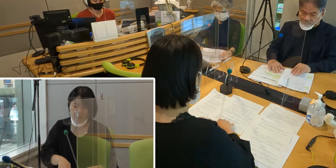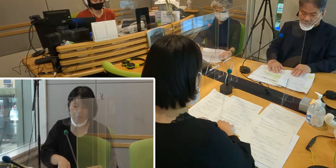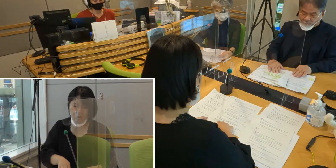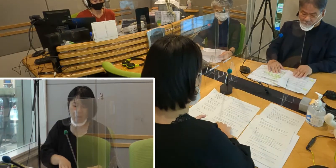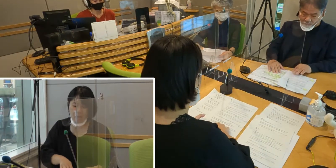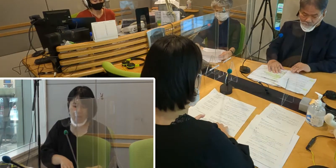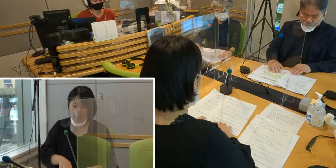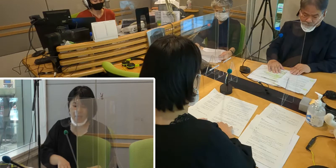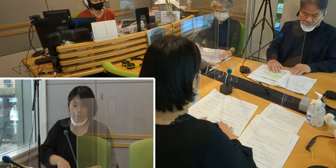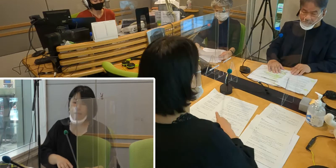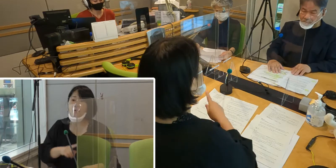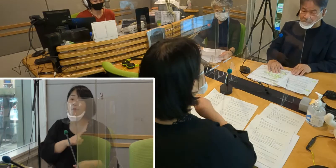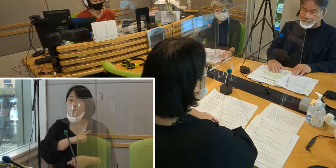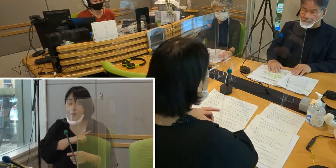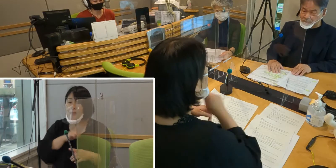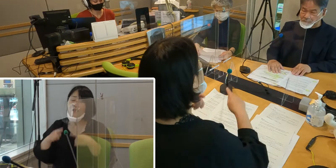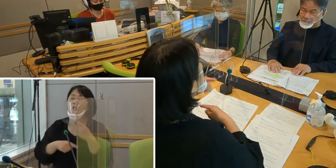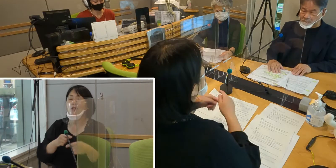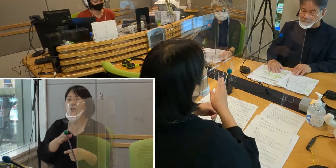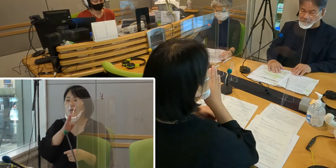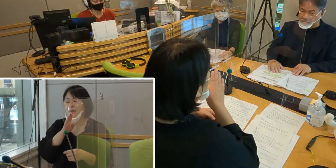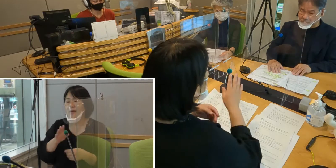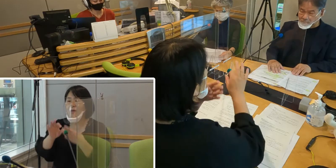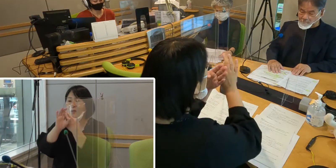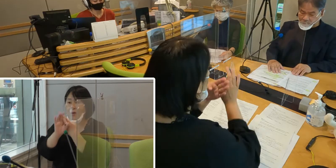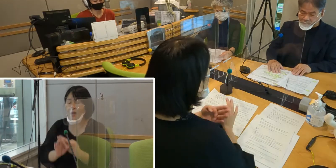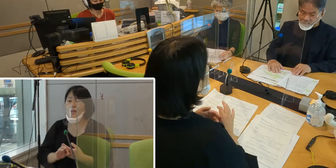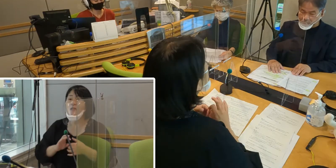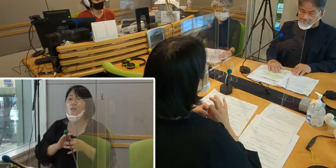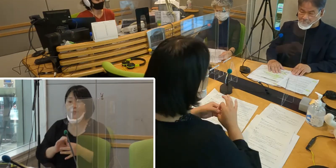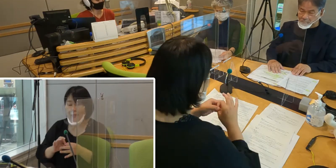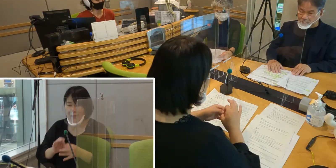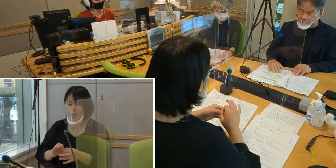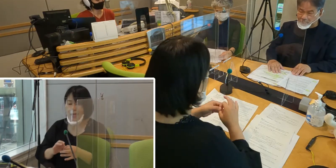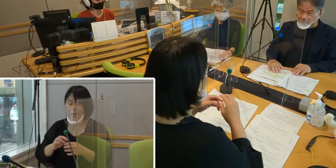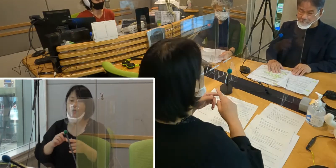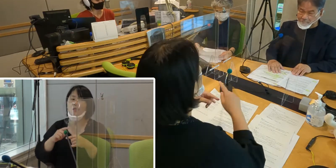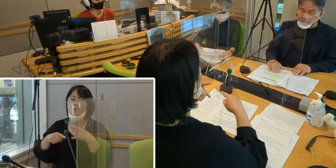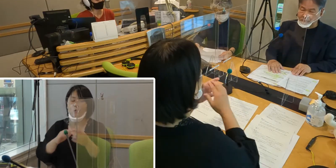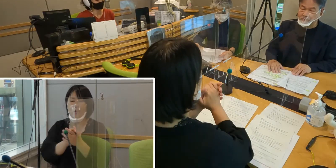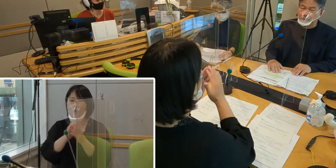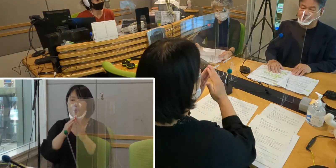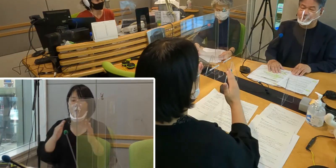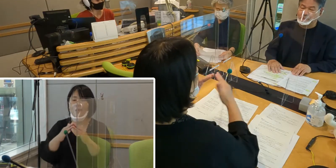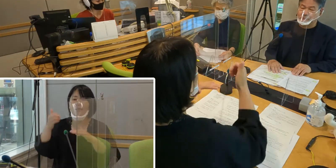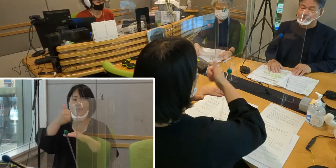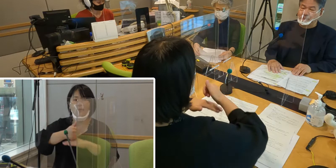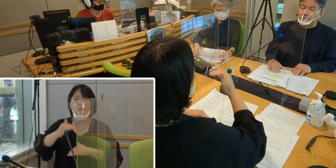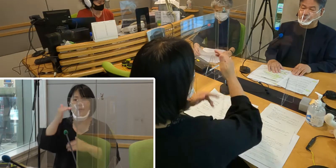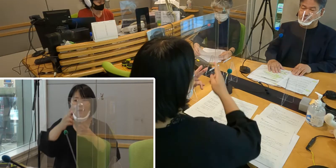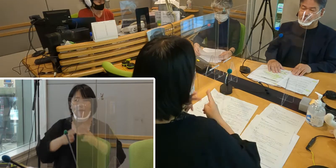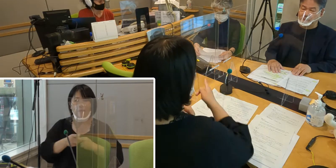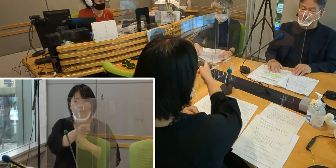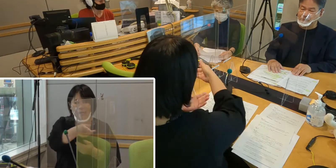まず手話言語条例について、 手話の友の会 会長の高橋さん、ご説明いただけますか？